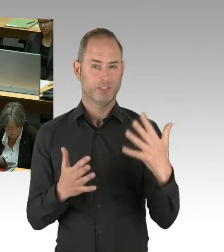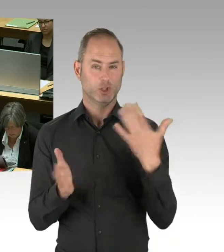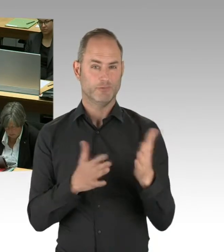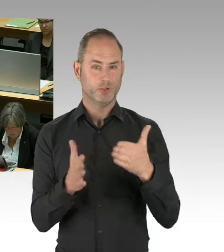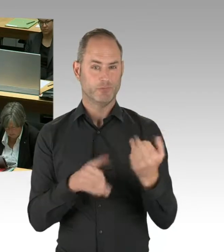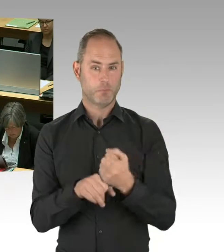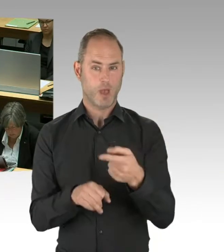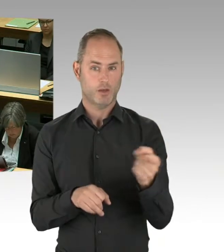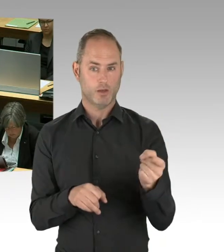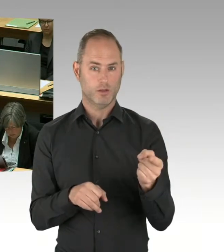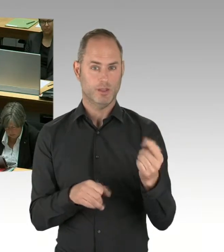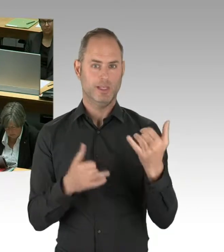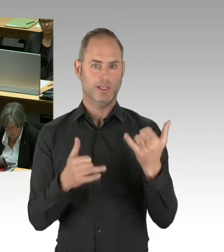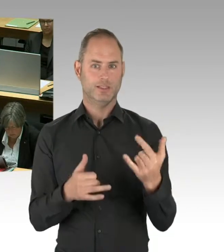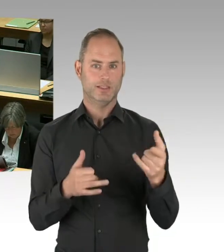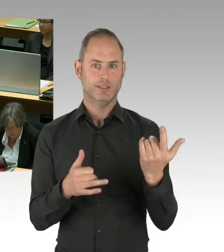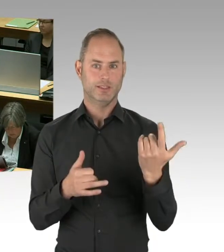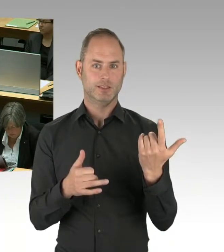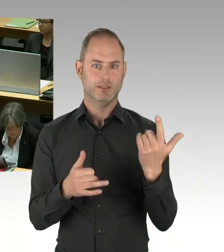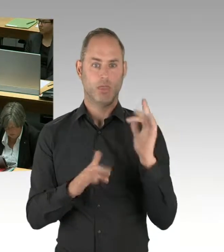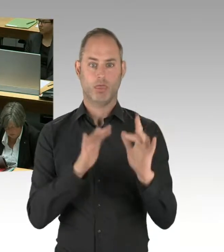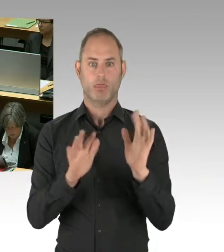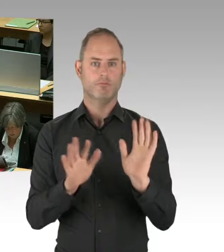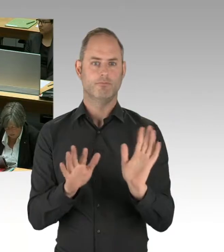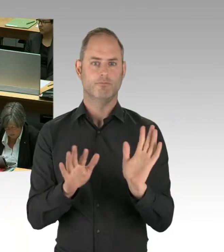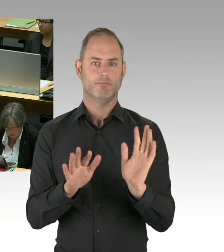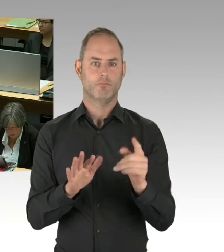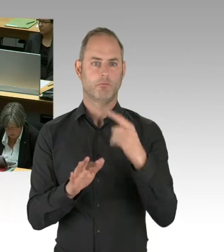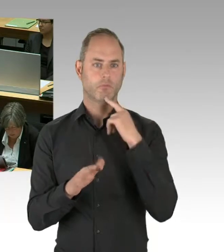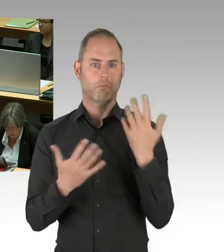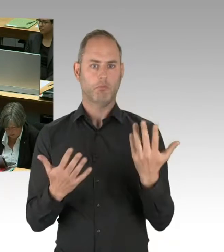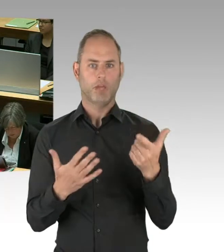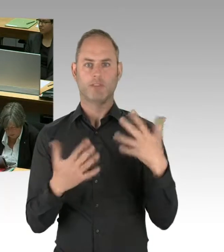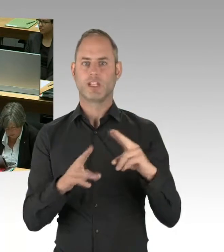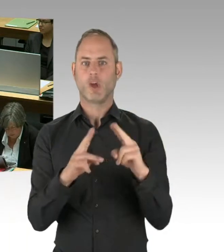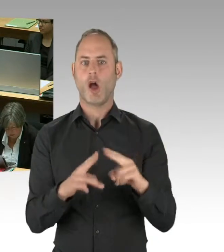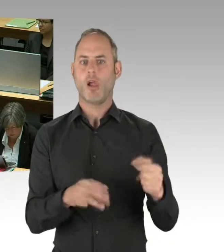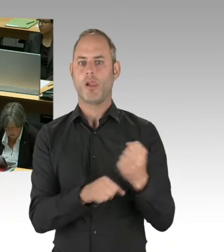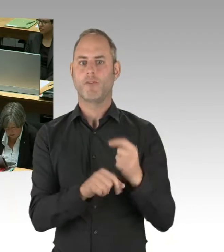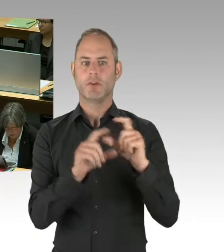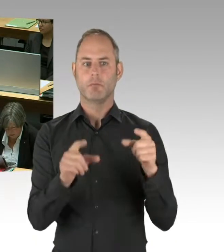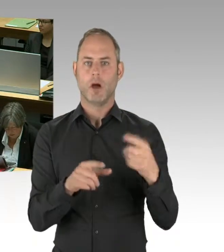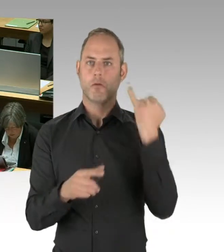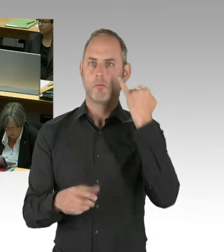und dass man eben die richtigen verwendet. Aber ja, bisher ist sozusagen das,